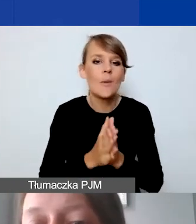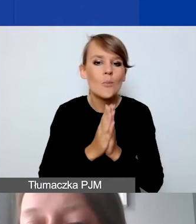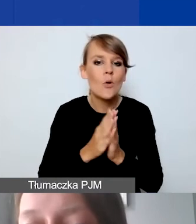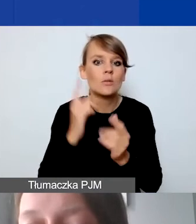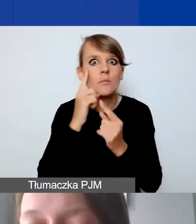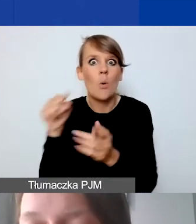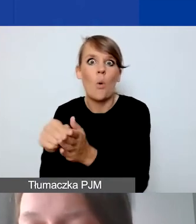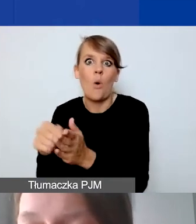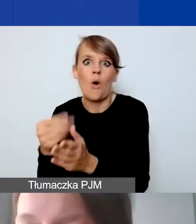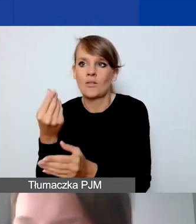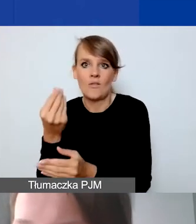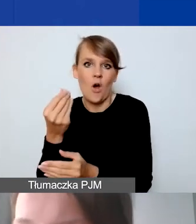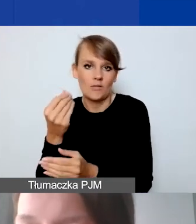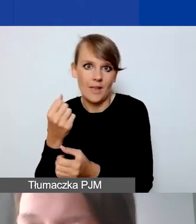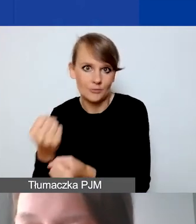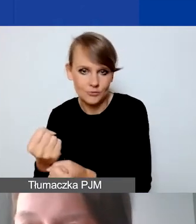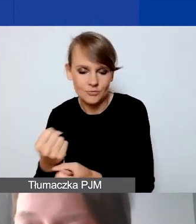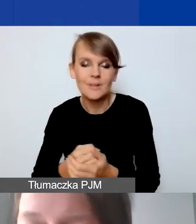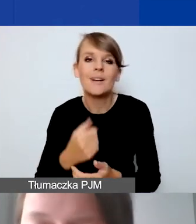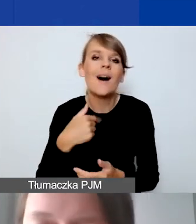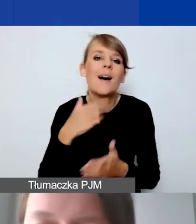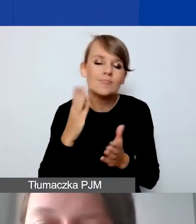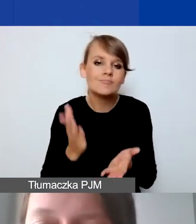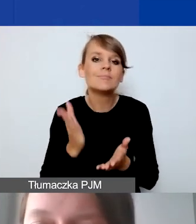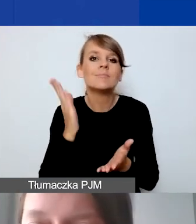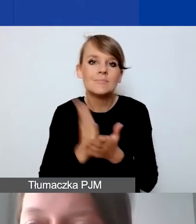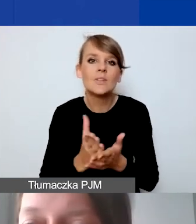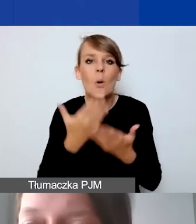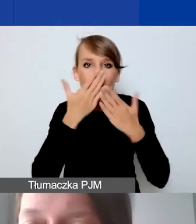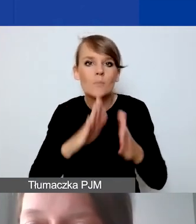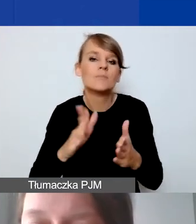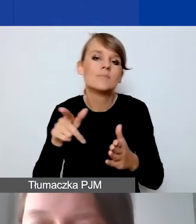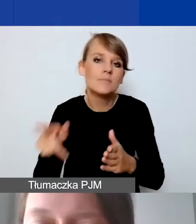Podaję to, żeby mieć wyobrażenie, na co możemy sobie pozwolić,